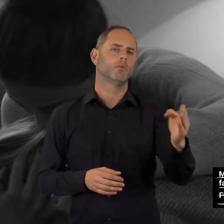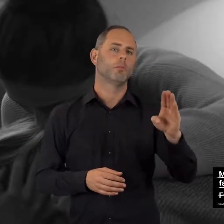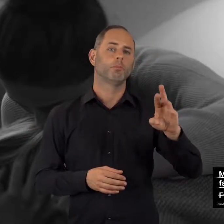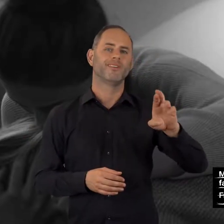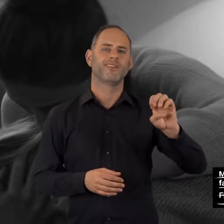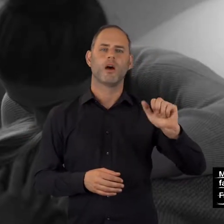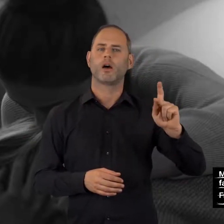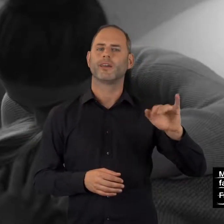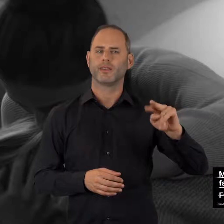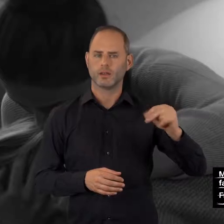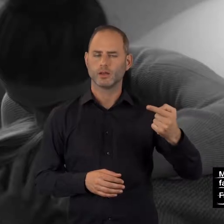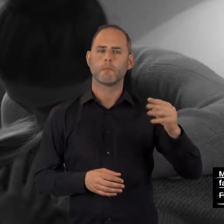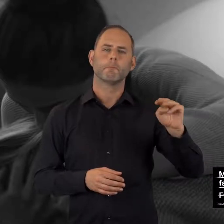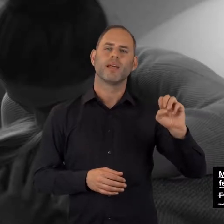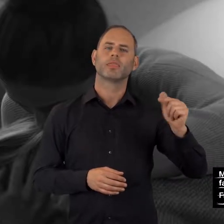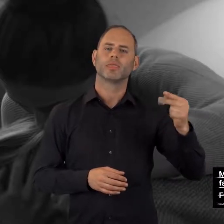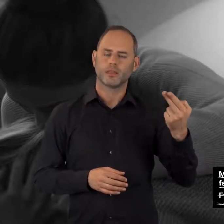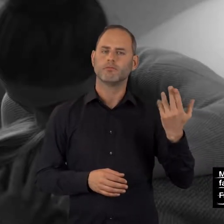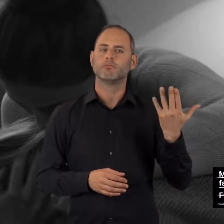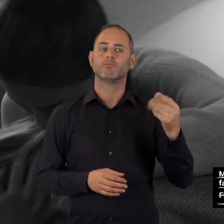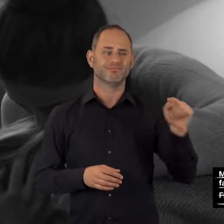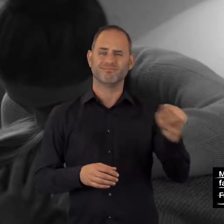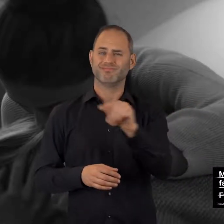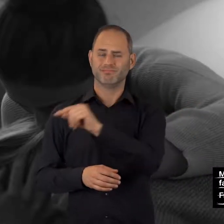Breaking Meth: breaking-meth.de